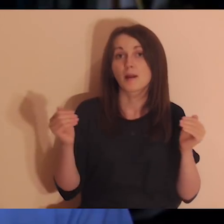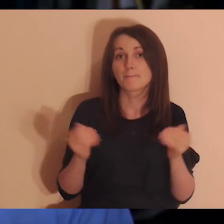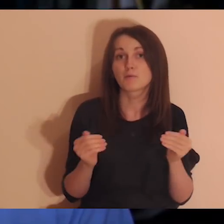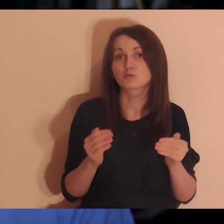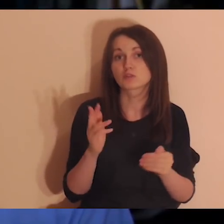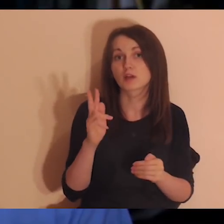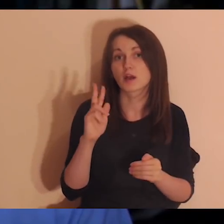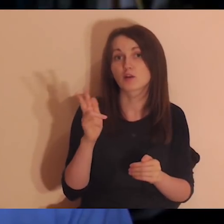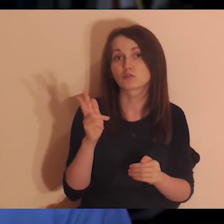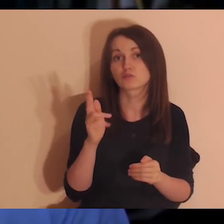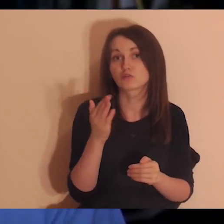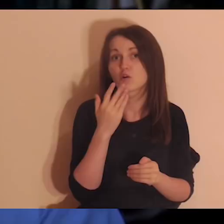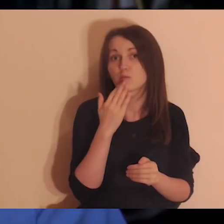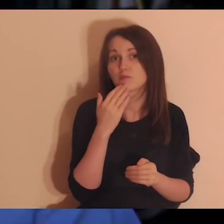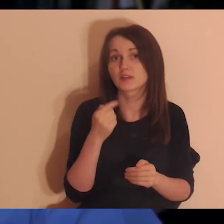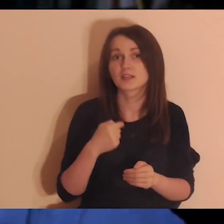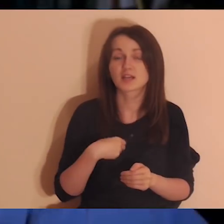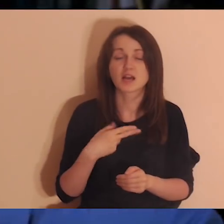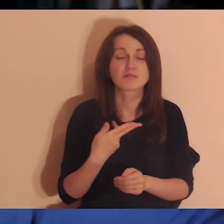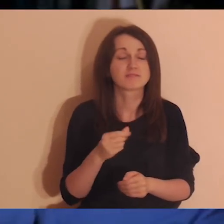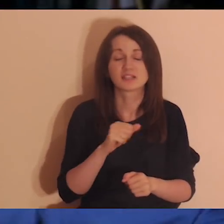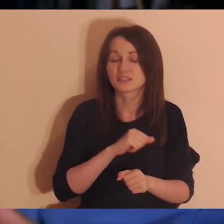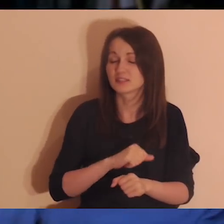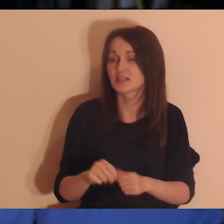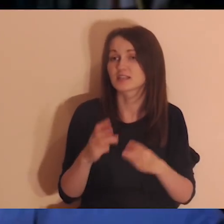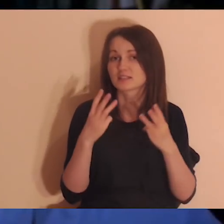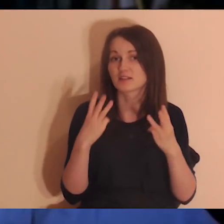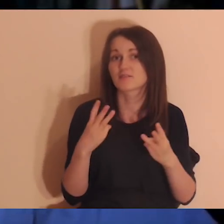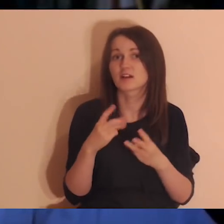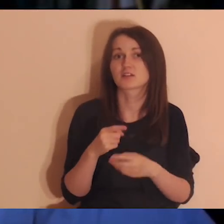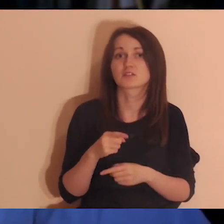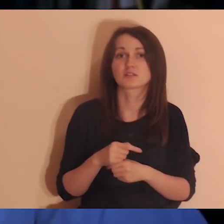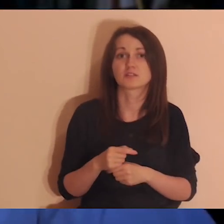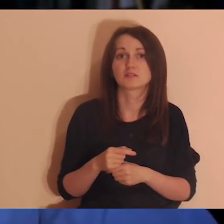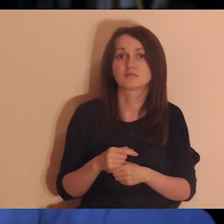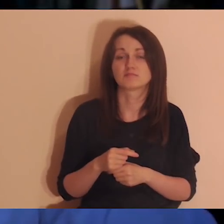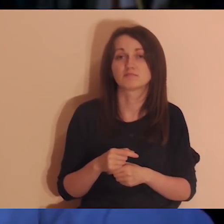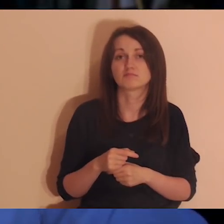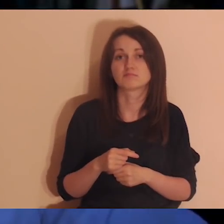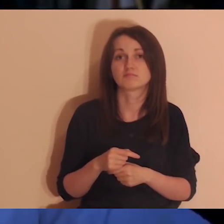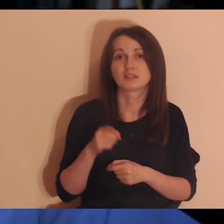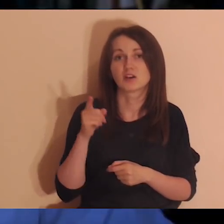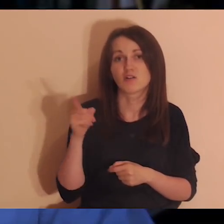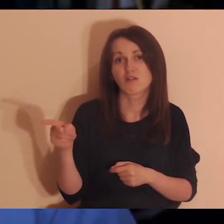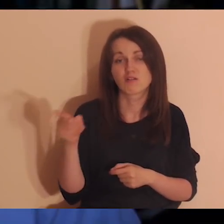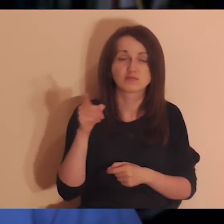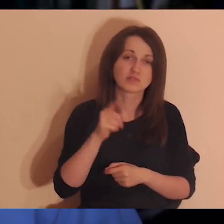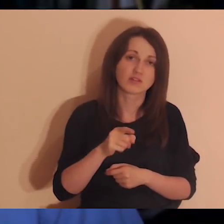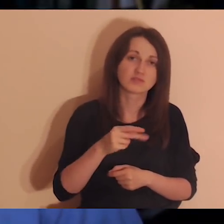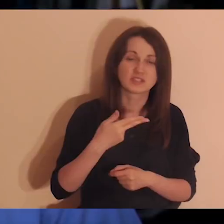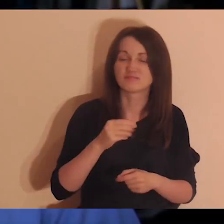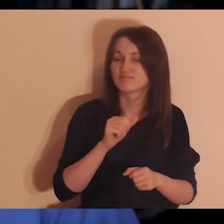„ja nie jestem dla nikogo ważny” i robimy w głowie kategorie ważny/nieważny ja dla nikogo nie jestem ważny.